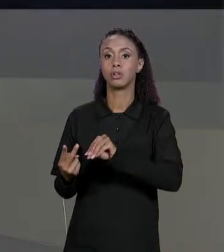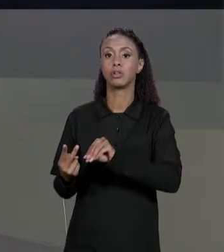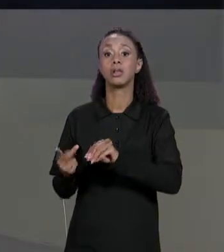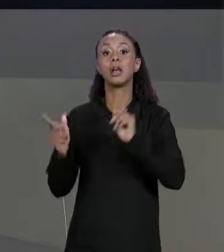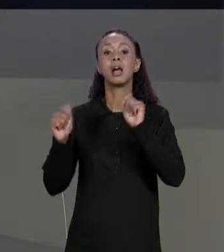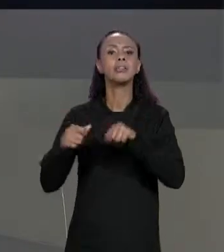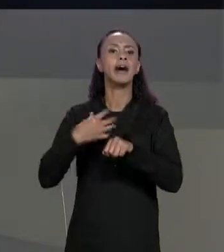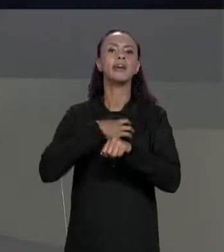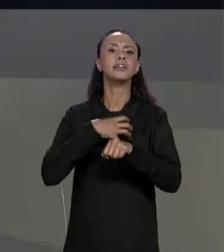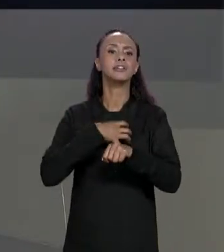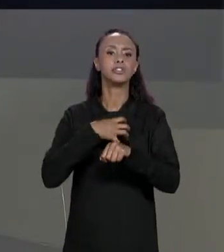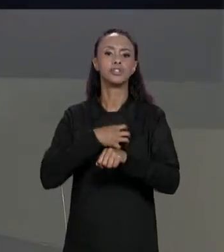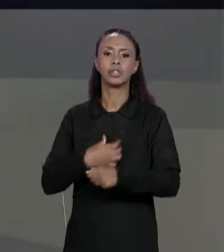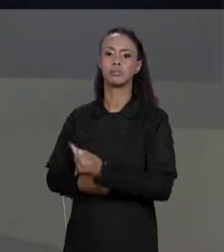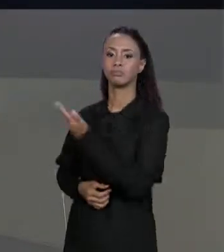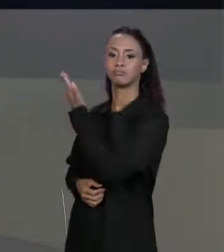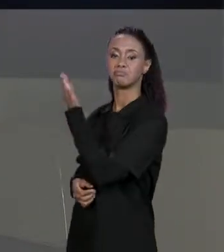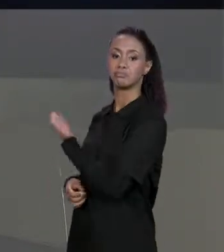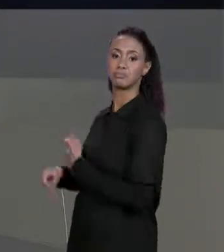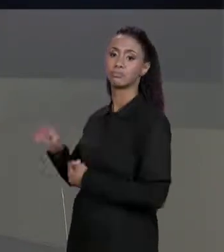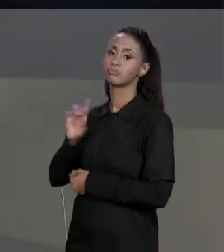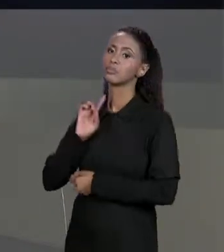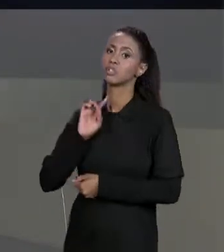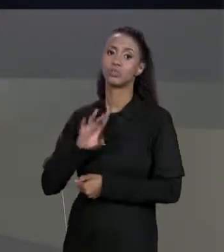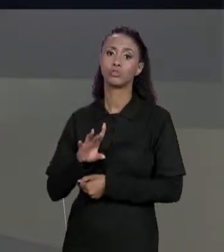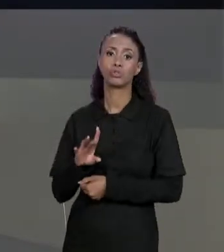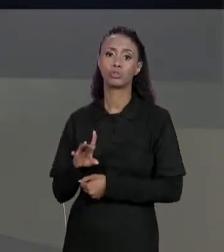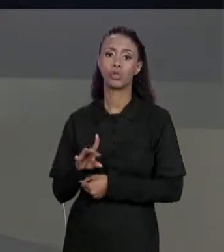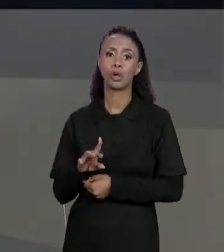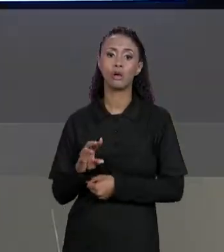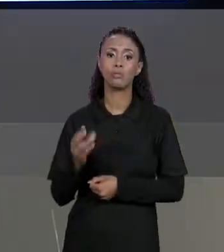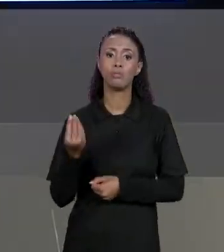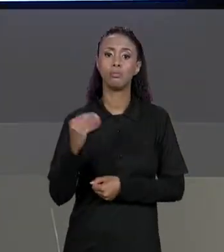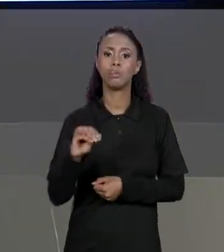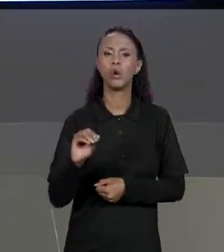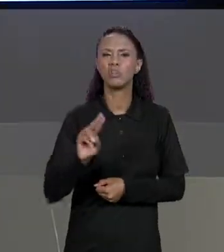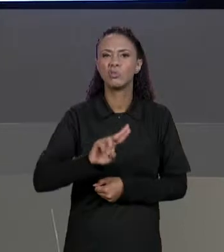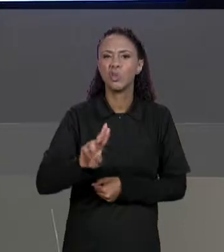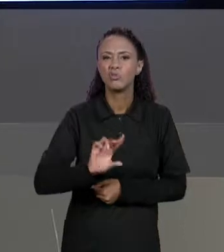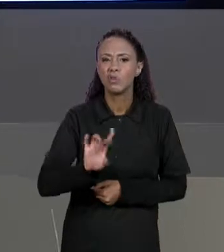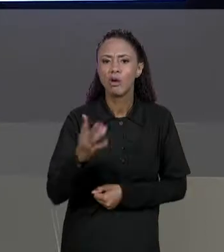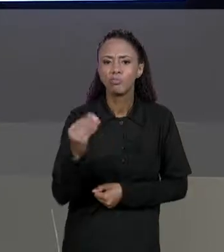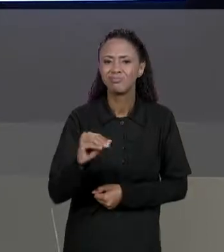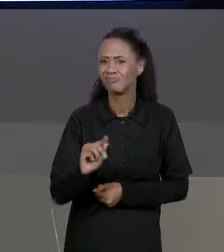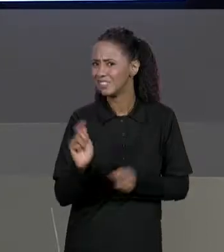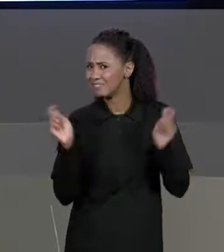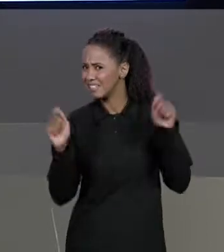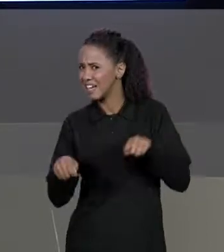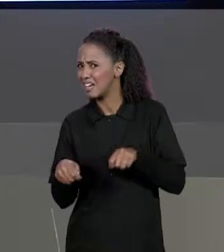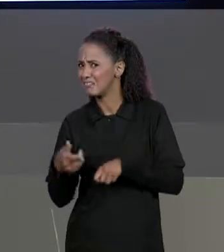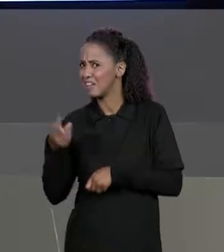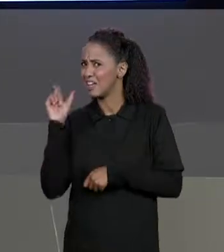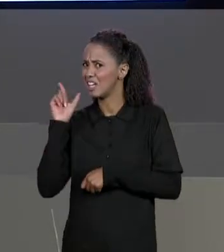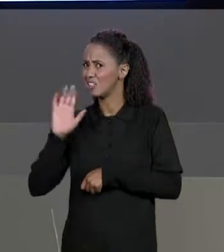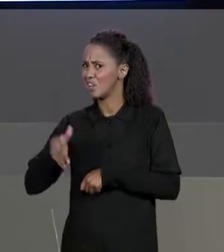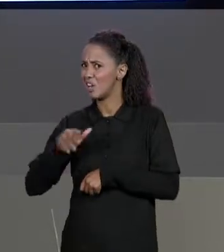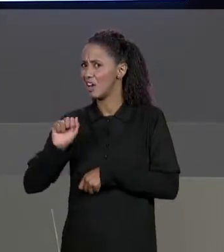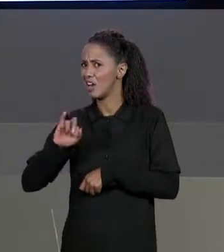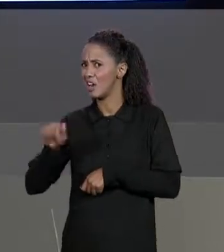FORMA AQUI, SIMPLESMENTE UMA ATRIBUIÇÃO, MAS SERÁ QUE VAI DAR CERTO? A GENTE JÁ TENTOU FAZER ISSO COM ARRANJOS E A GENTE VIU QUE PODIA NÃO